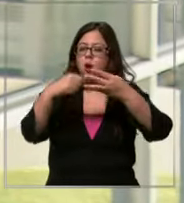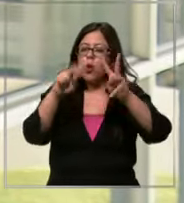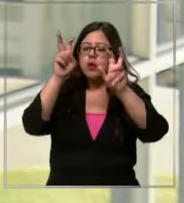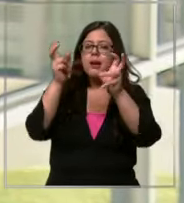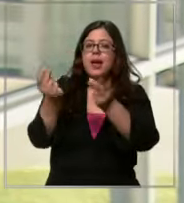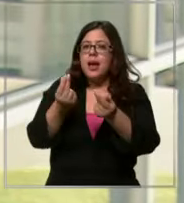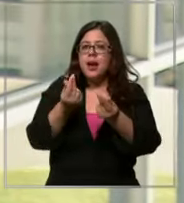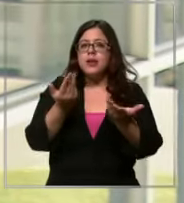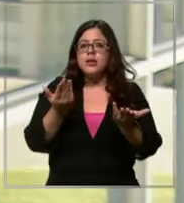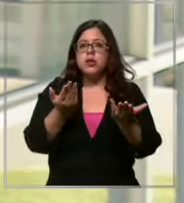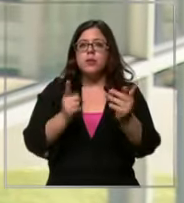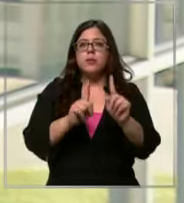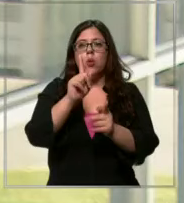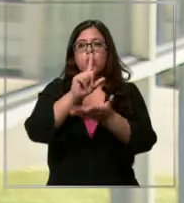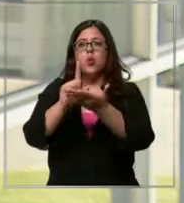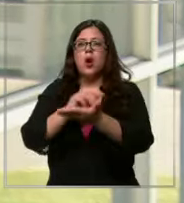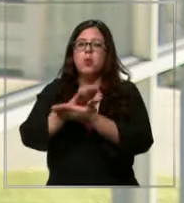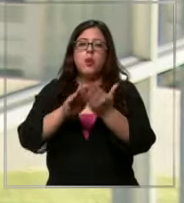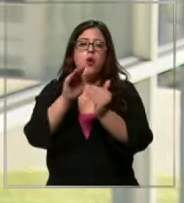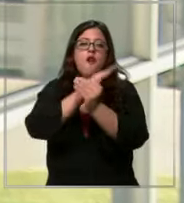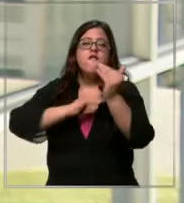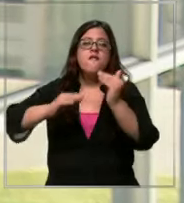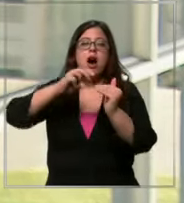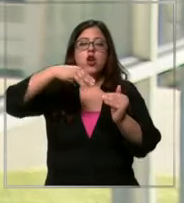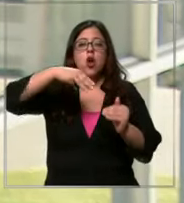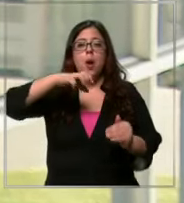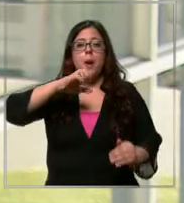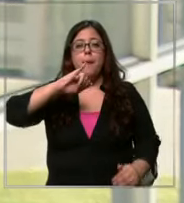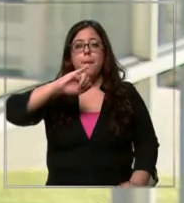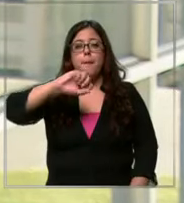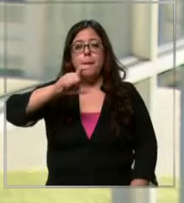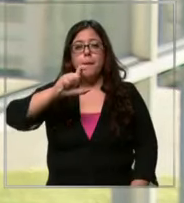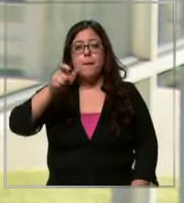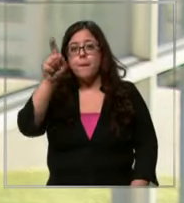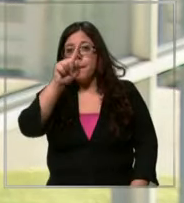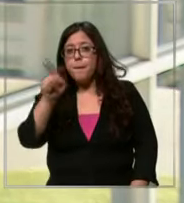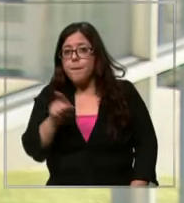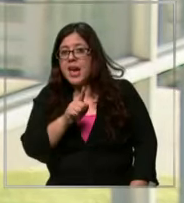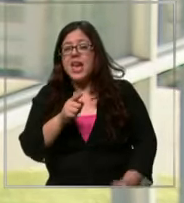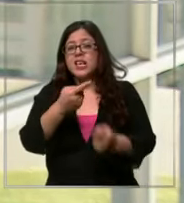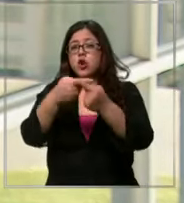partes donde si uno va m si va a algunas partes Eh hay ostensiblemente una diferencia de precio que